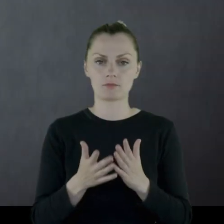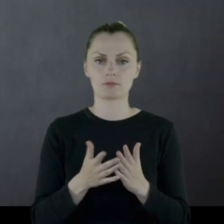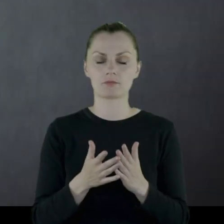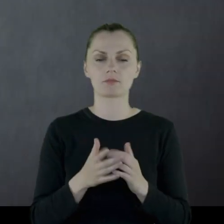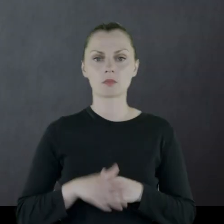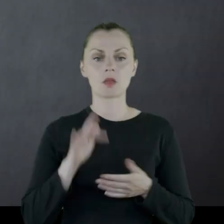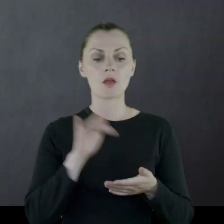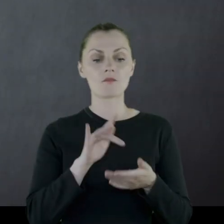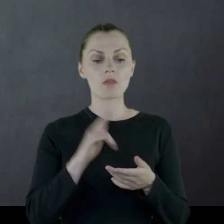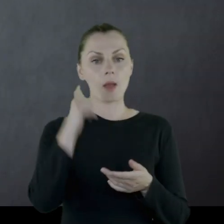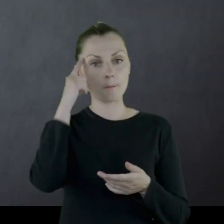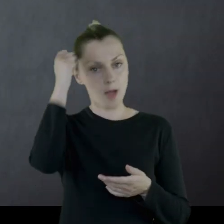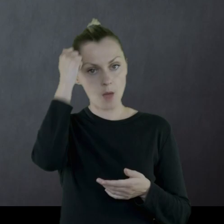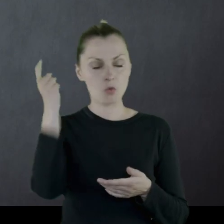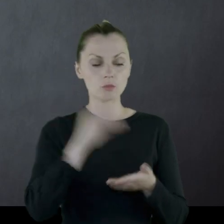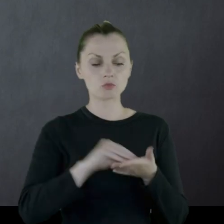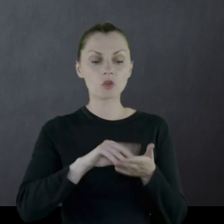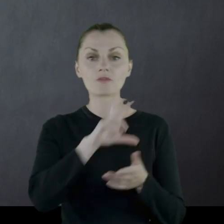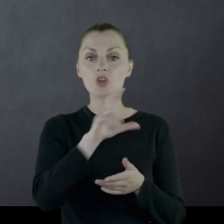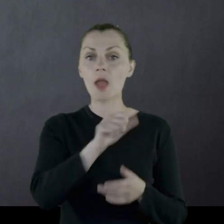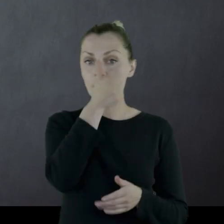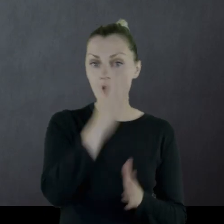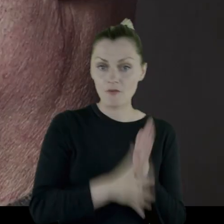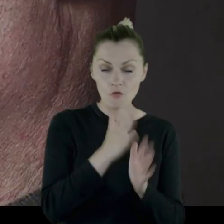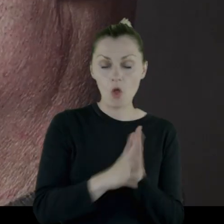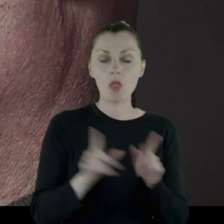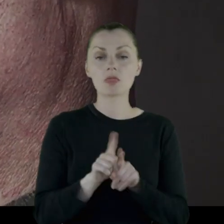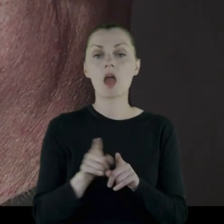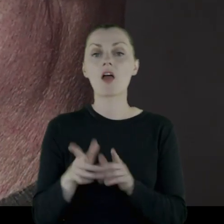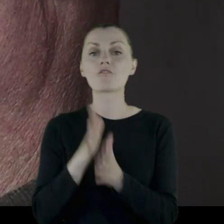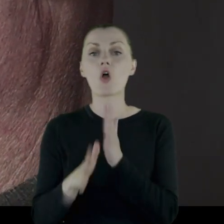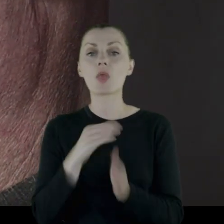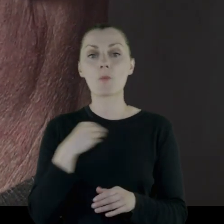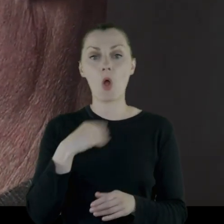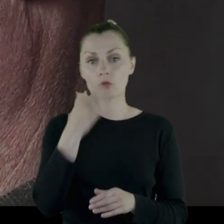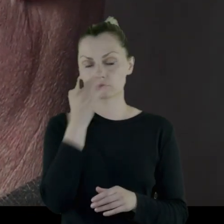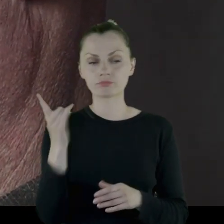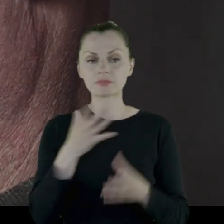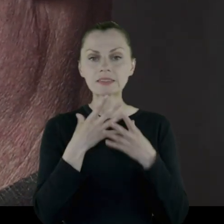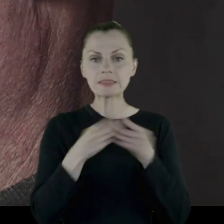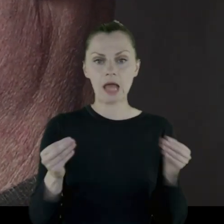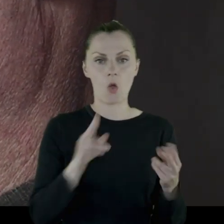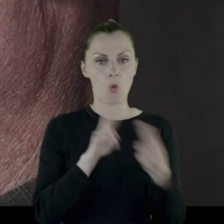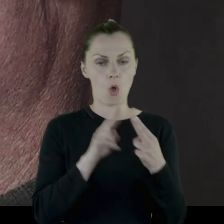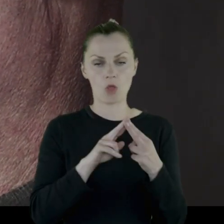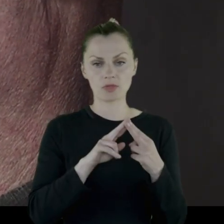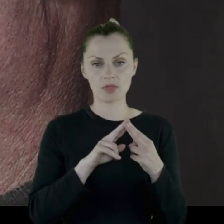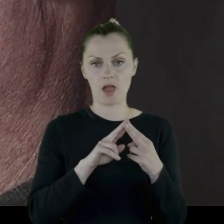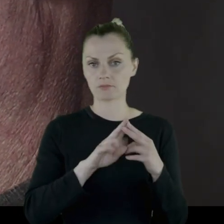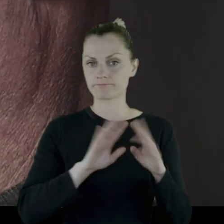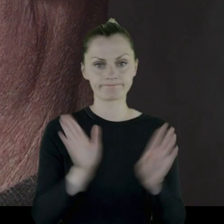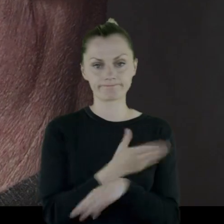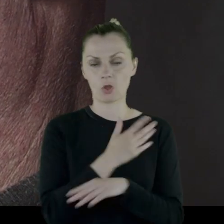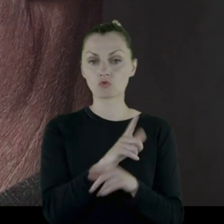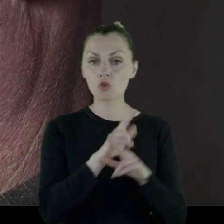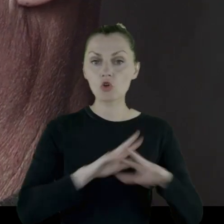Z pamiętnika wynika, że w czasie I wojny i wojny polsko-bolszewickiej stracił kontakt całkowicie z rodziną.